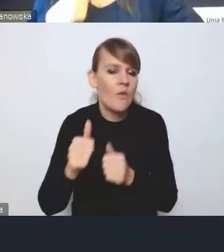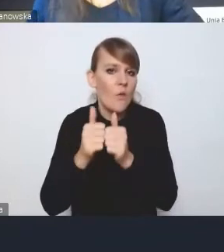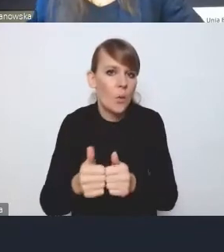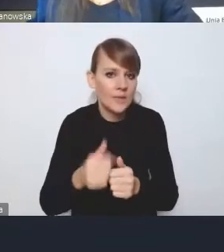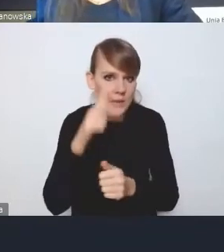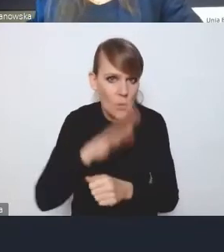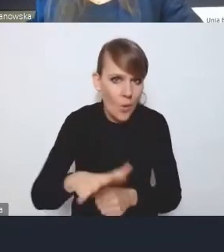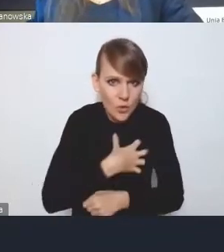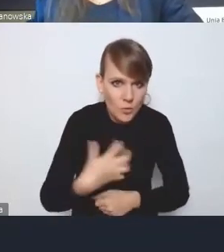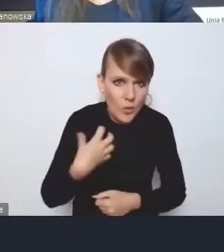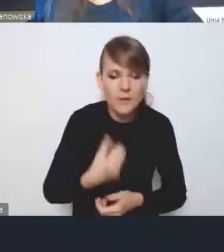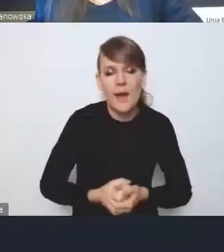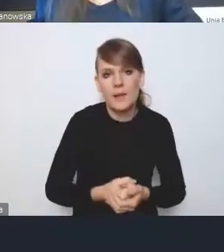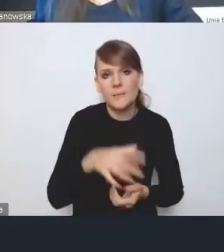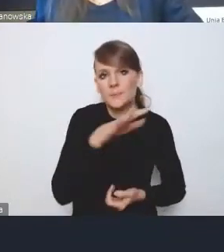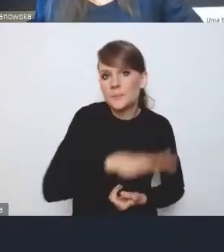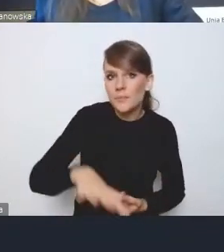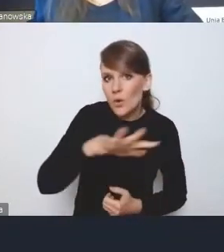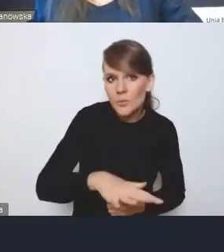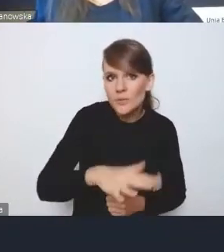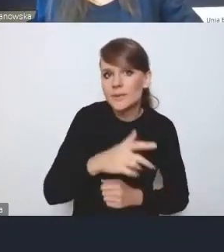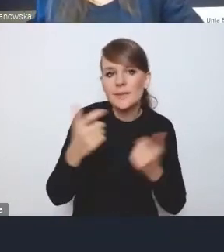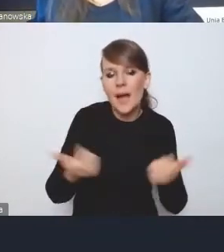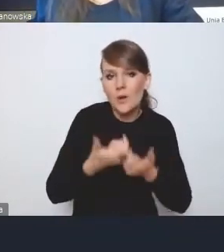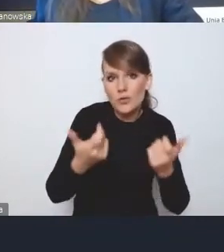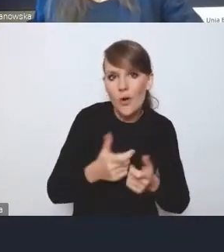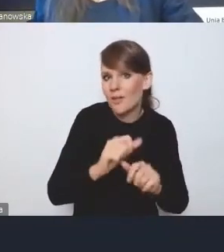obszary zagrożone trwałą marginalizacją i tak dalej.